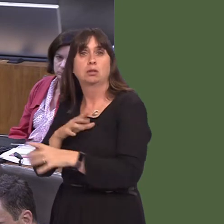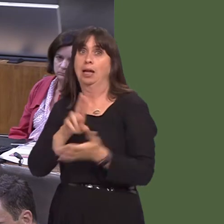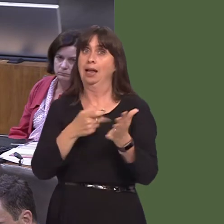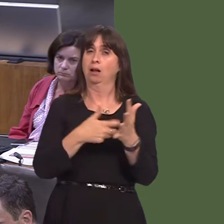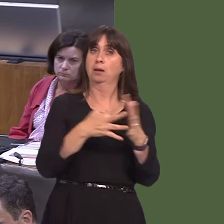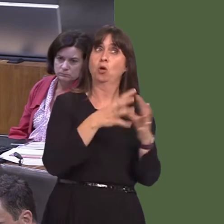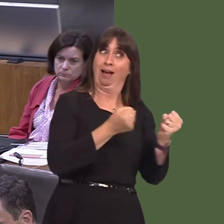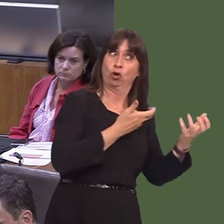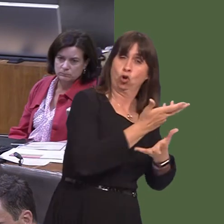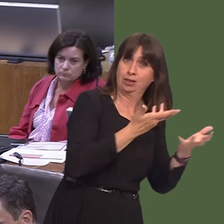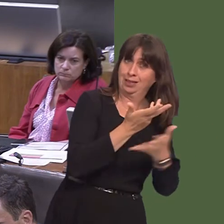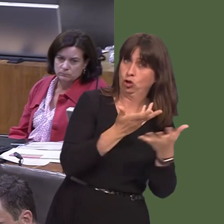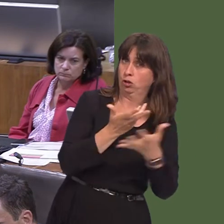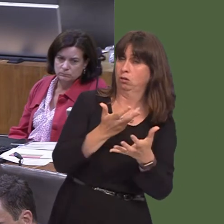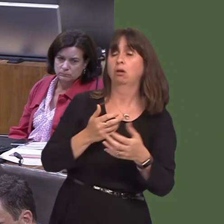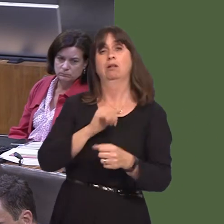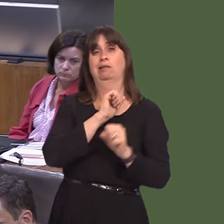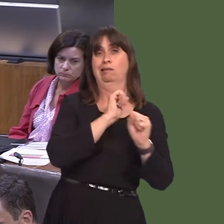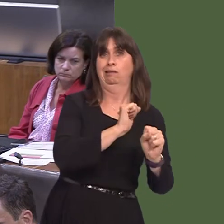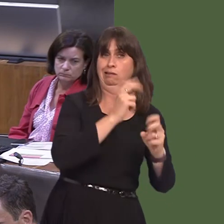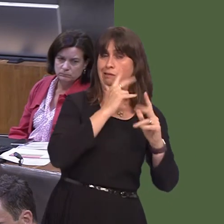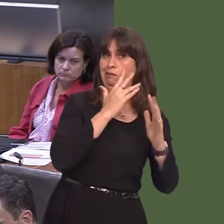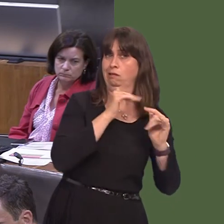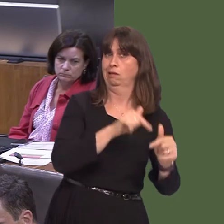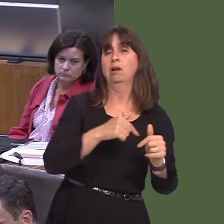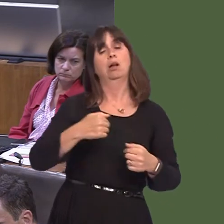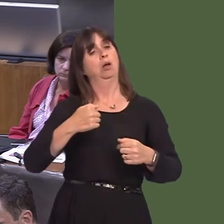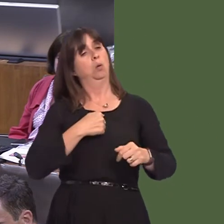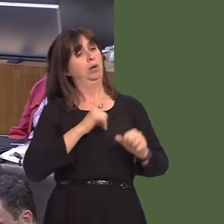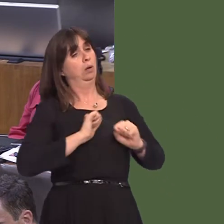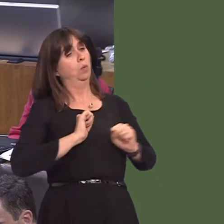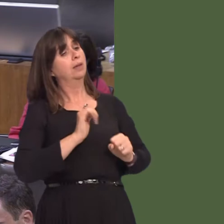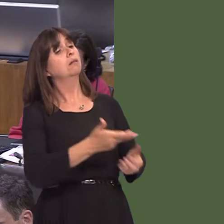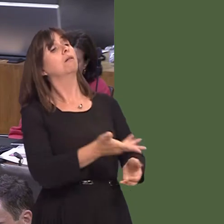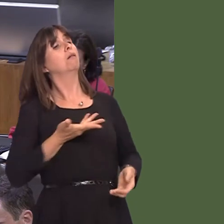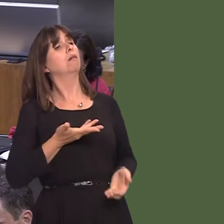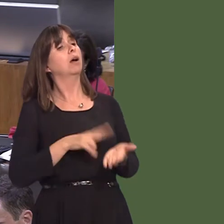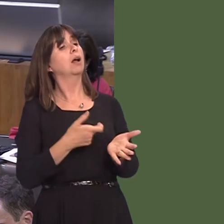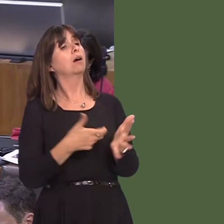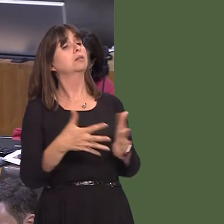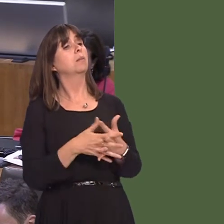we are then guided by the views of NRW and, of course, looking at the consultation itself.